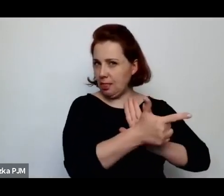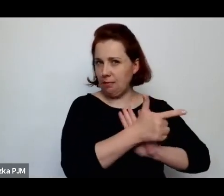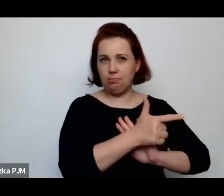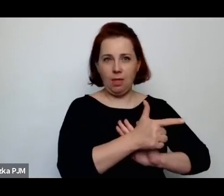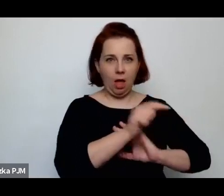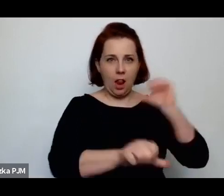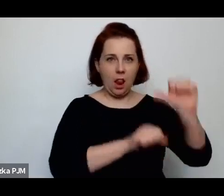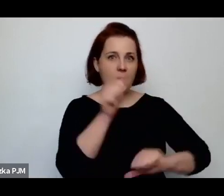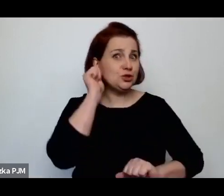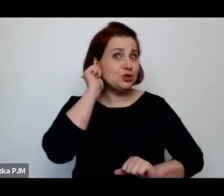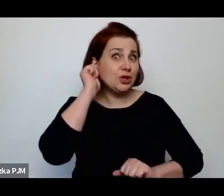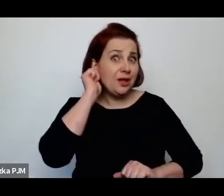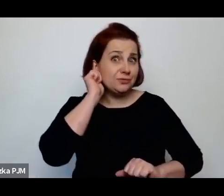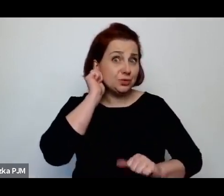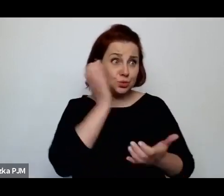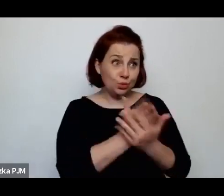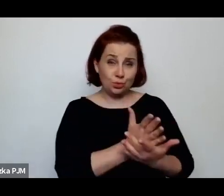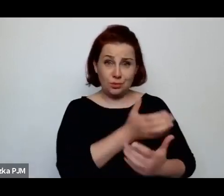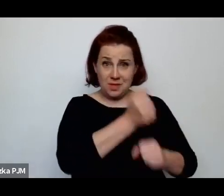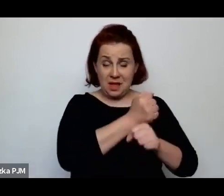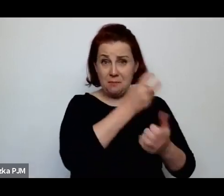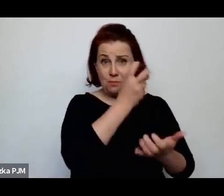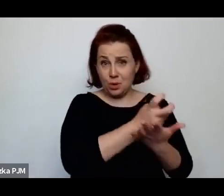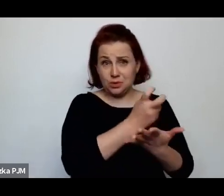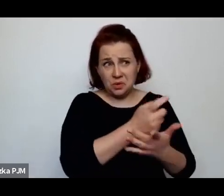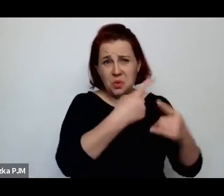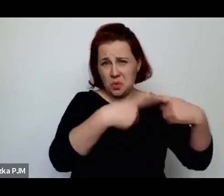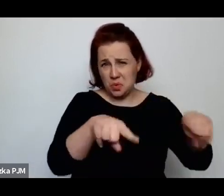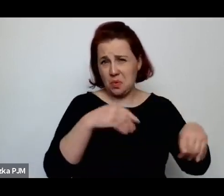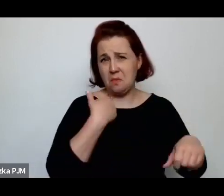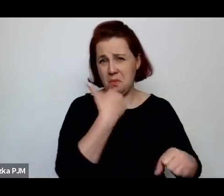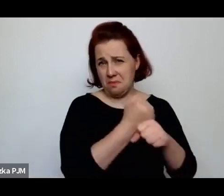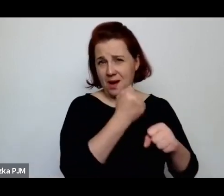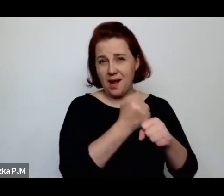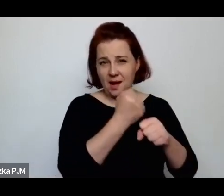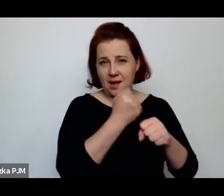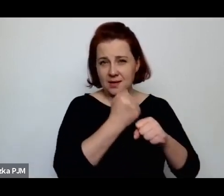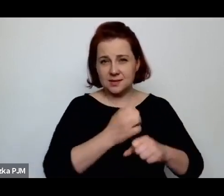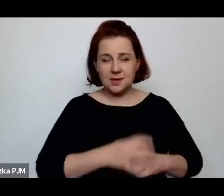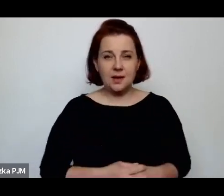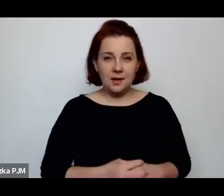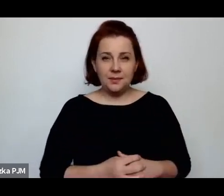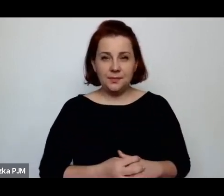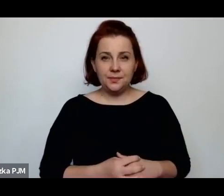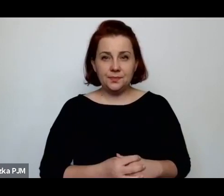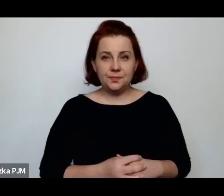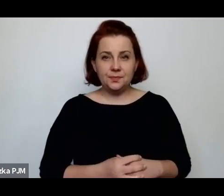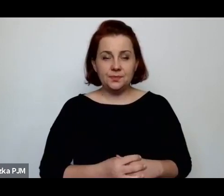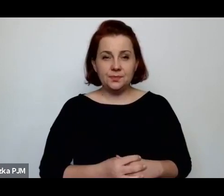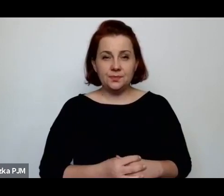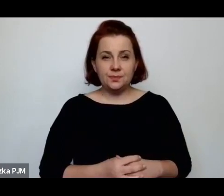pracowały de facto krótko